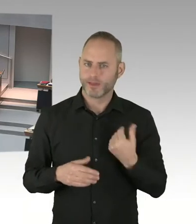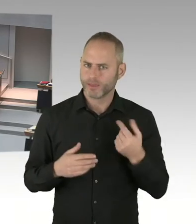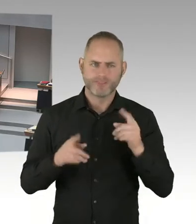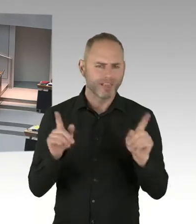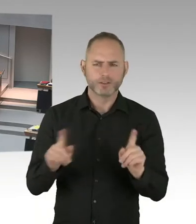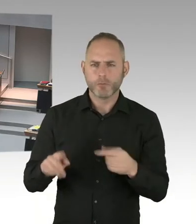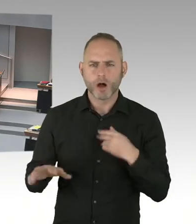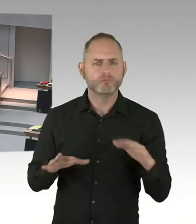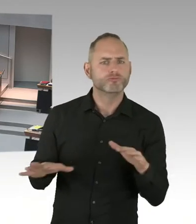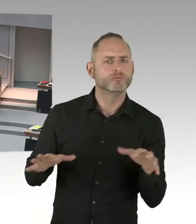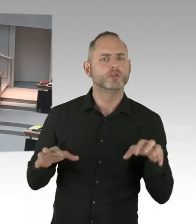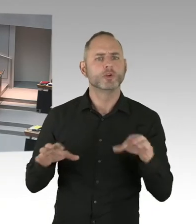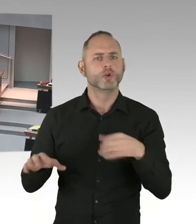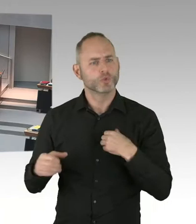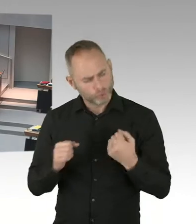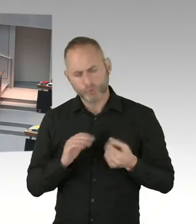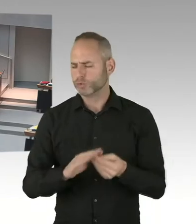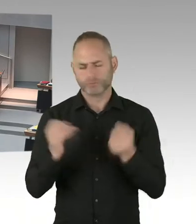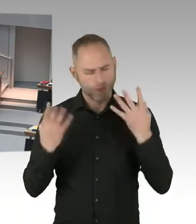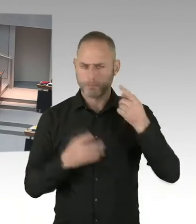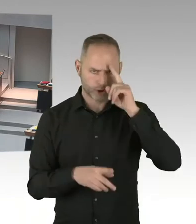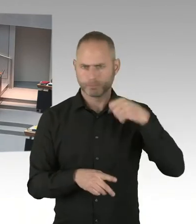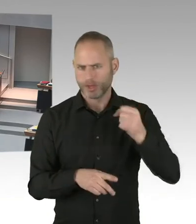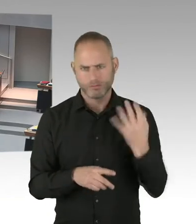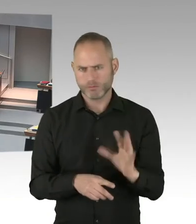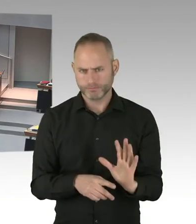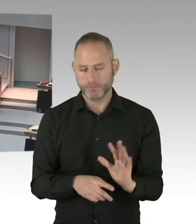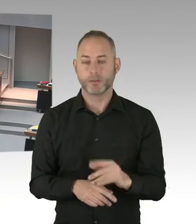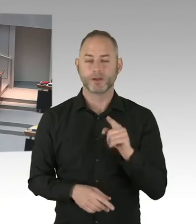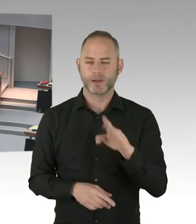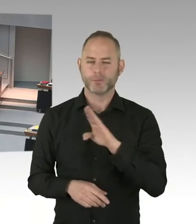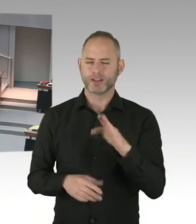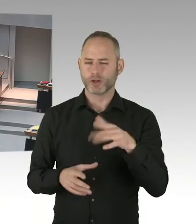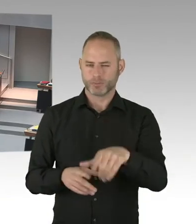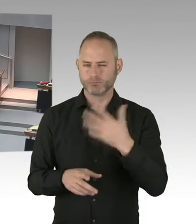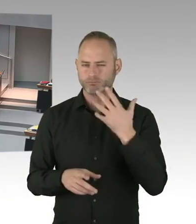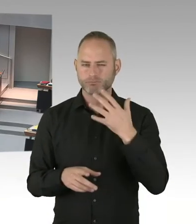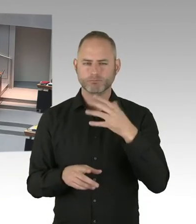Aber unabhängig von der Frage, dass der Breitscheidplatz der Anschlagsort war,